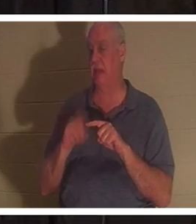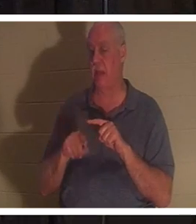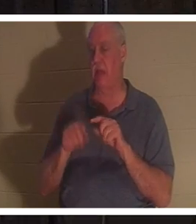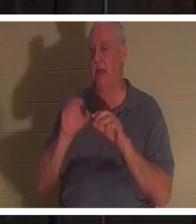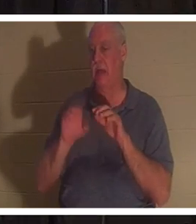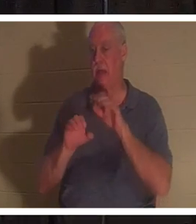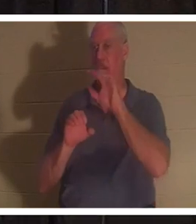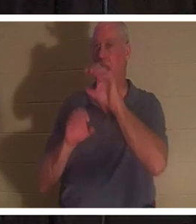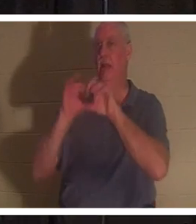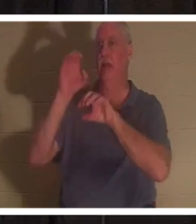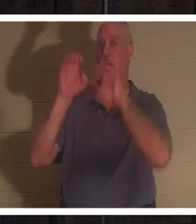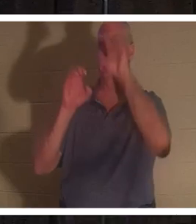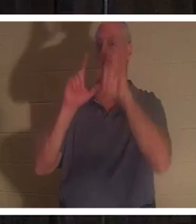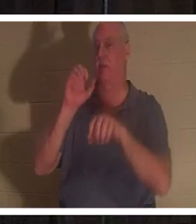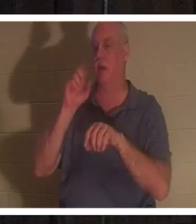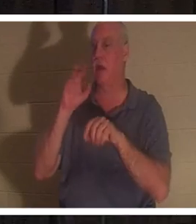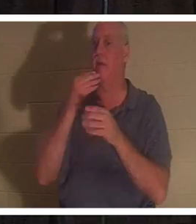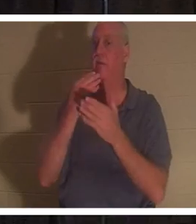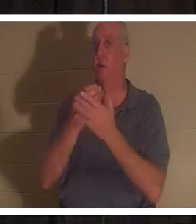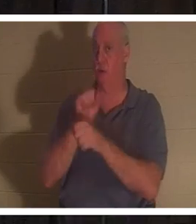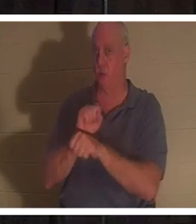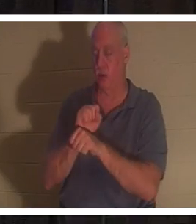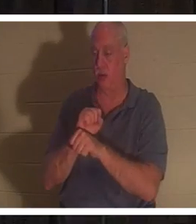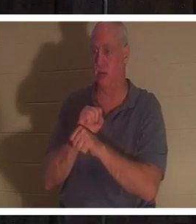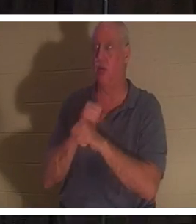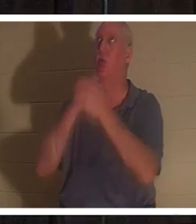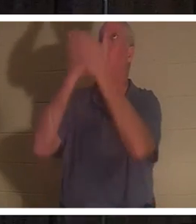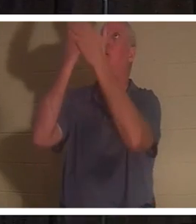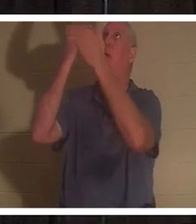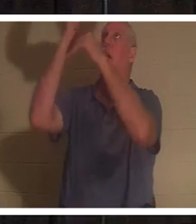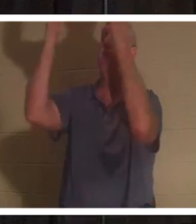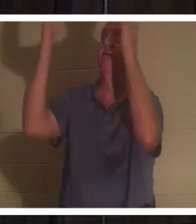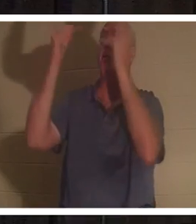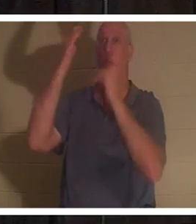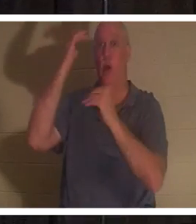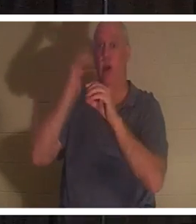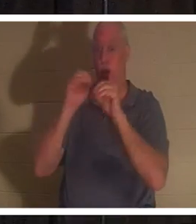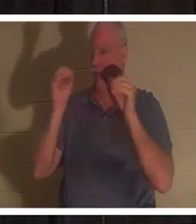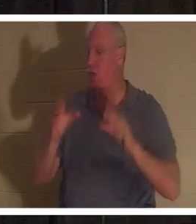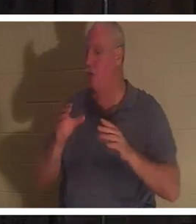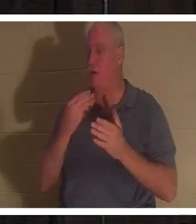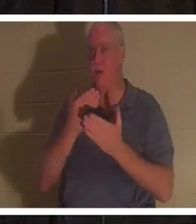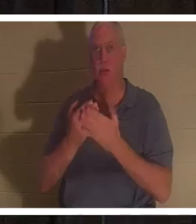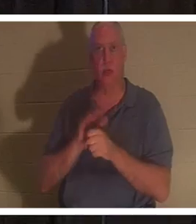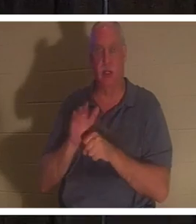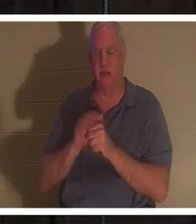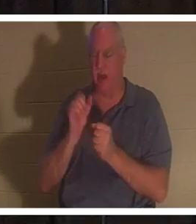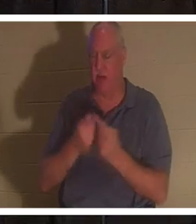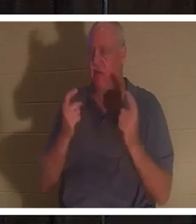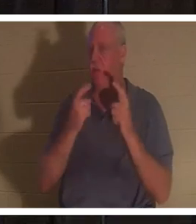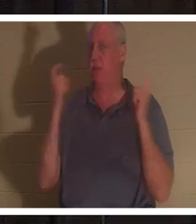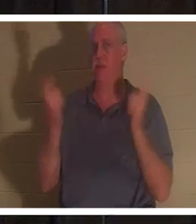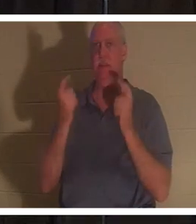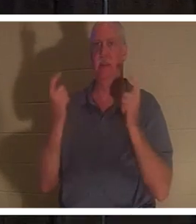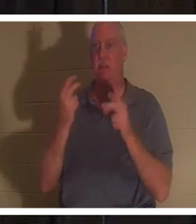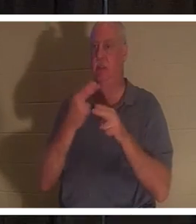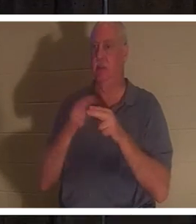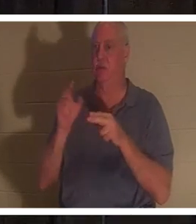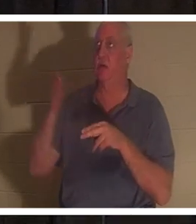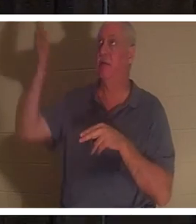因为我们没有人足够好。所有人都犯了罪，亏缺了神的荣耀。但神以